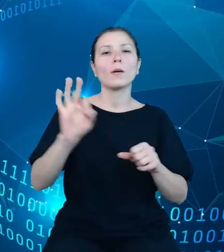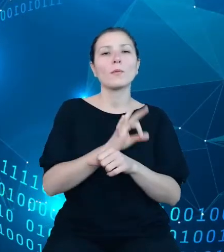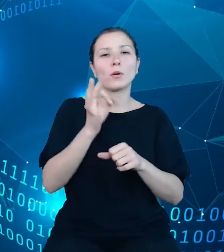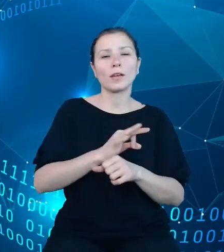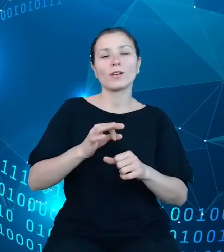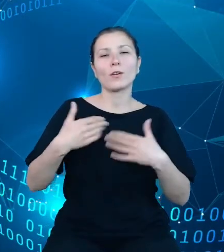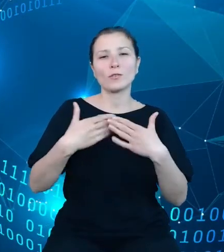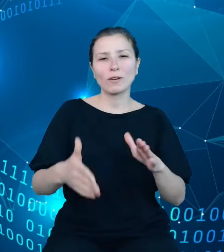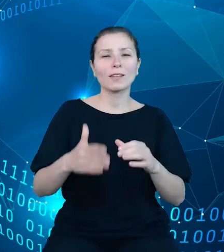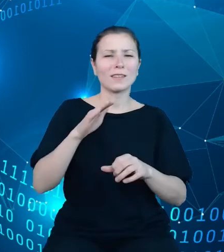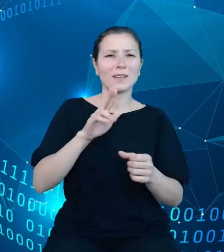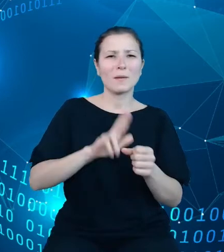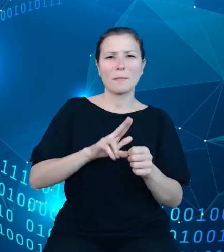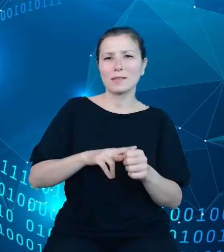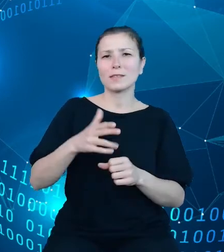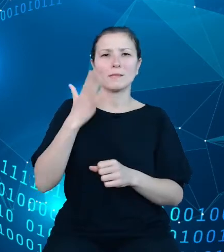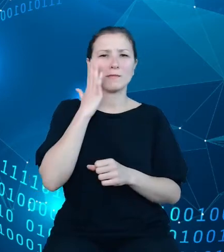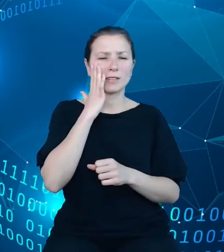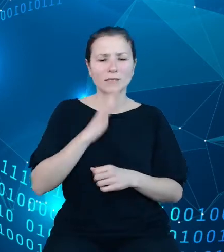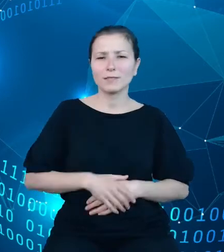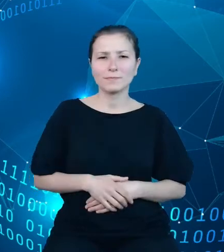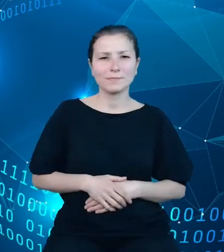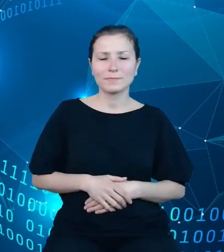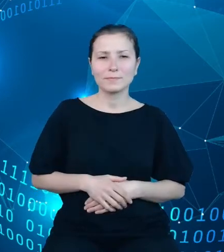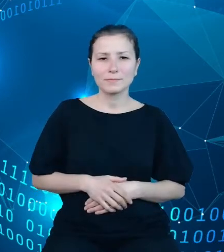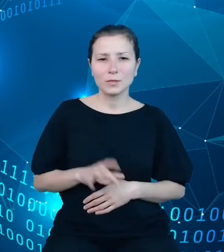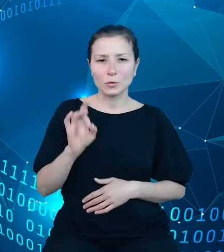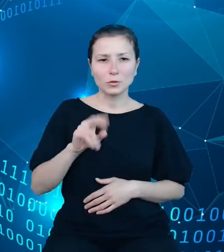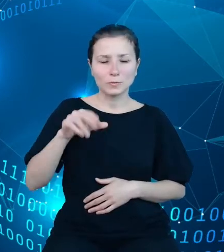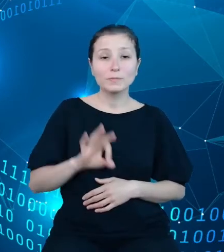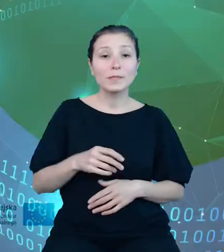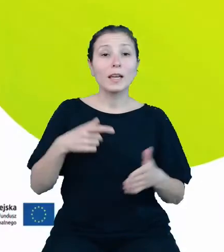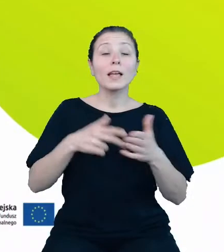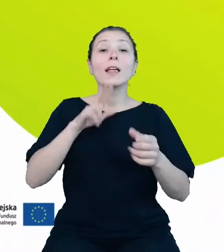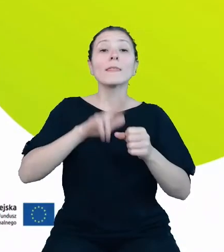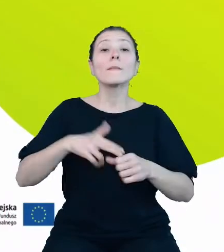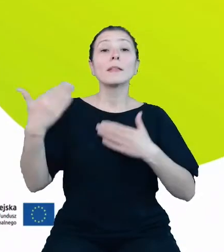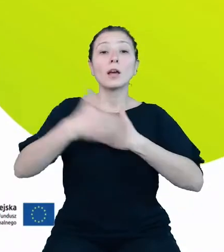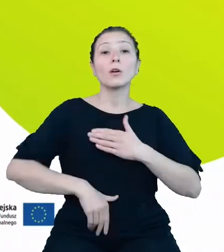jeszcze zakończone, termin udostępnienia przewidziano na koniec lutego 2022 roku.